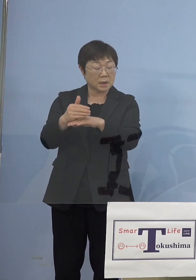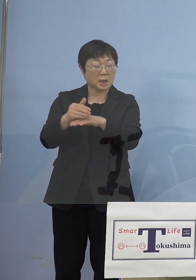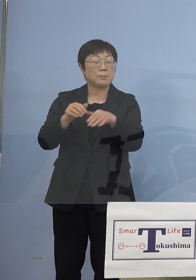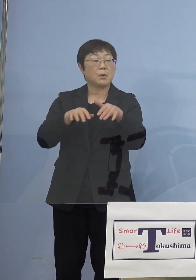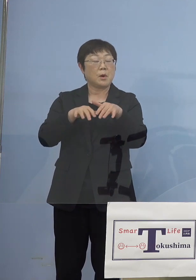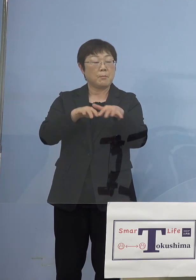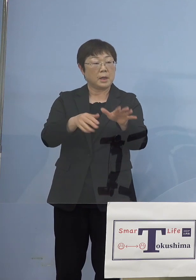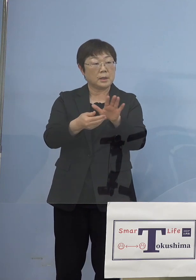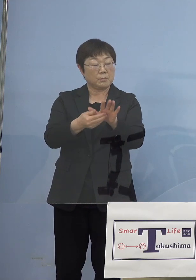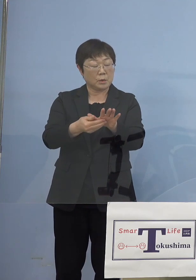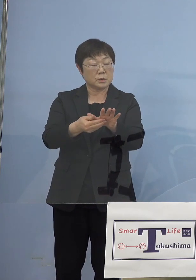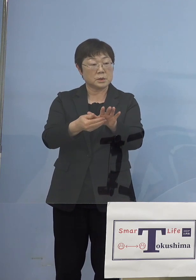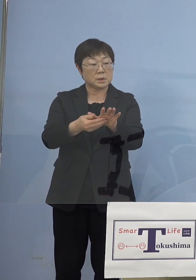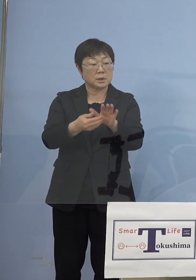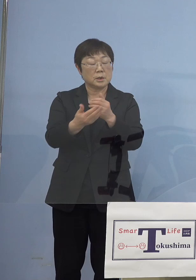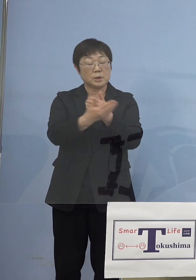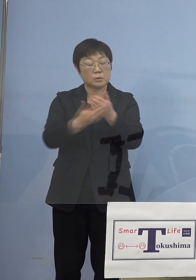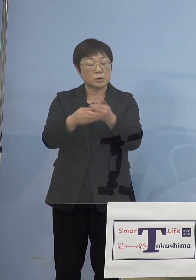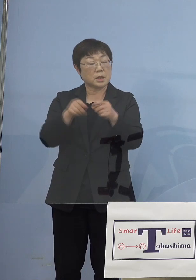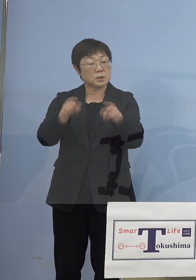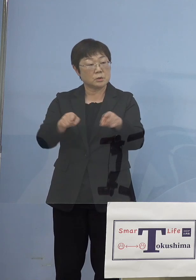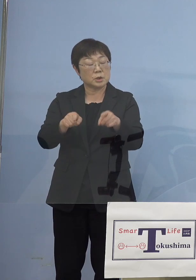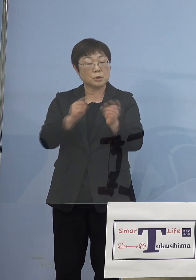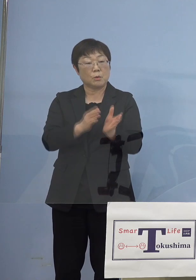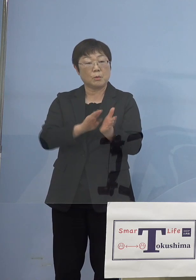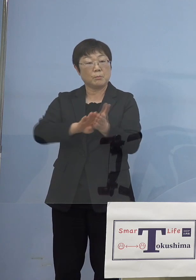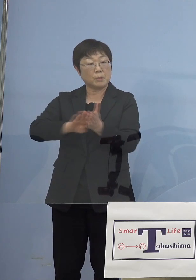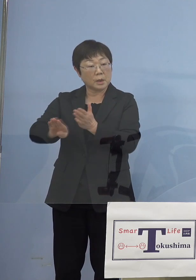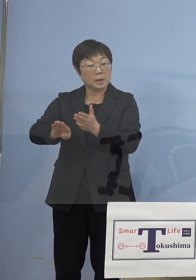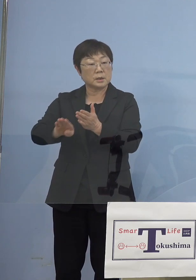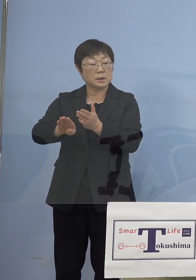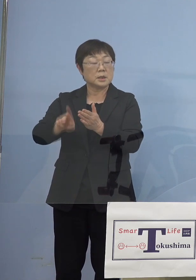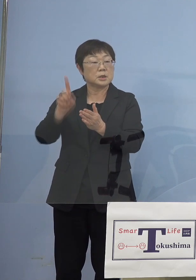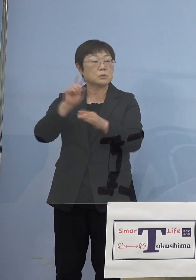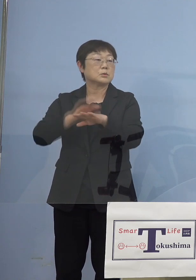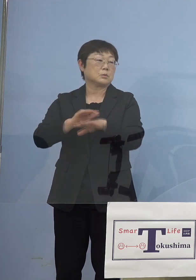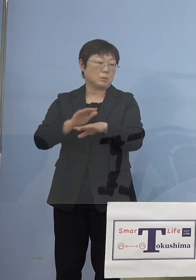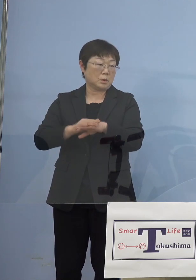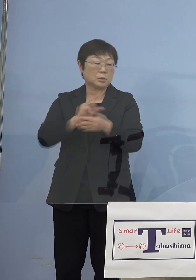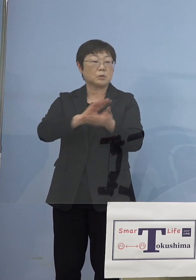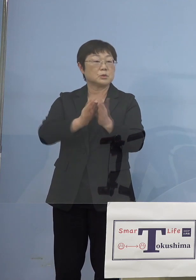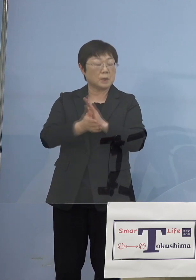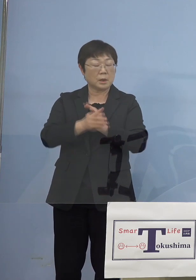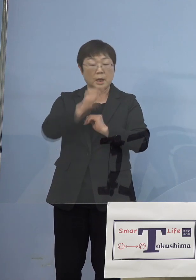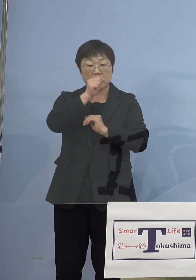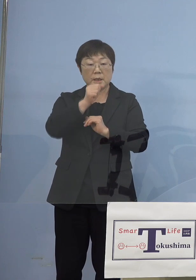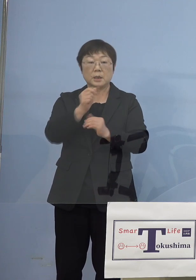徳島の分を見送るその1つの理由として 徳島良い方向に向かっていると